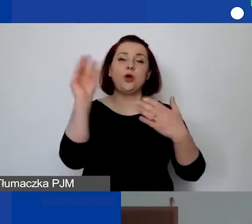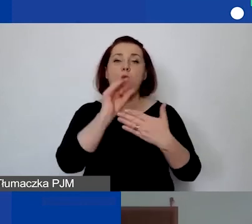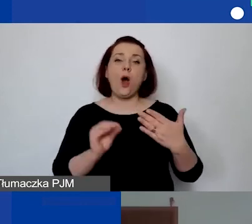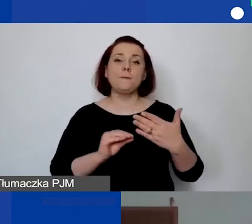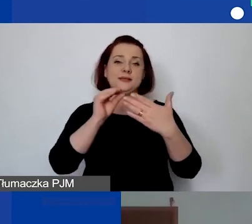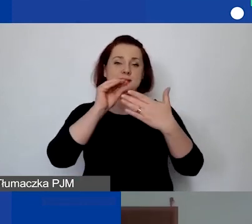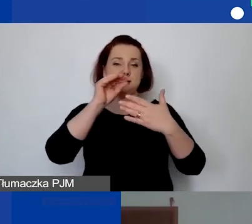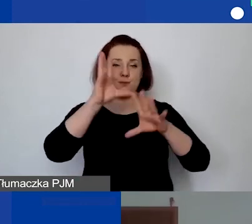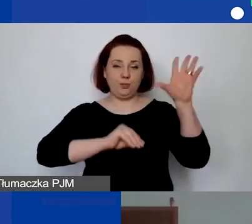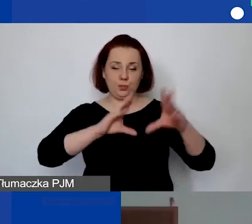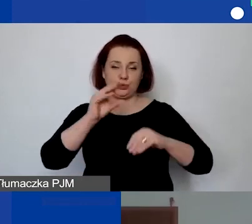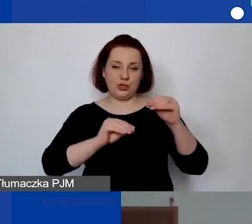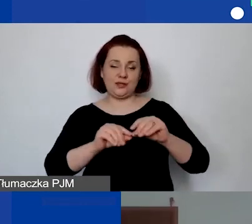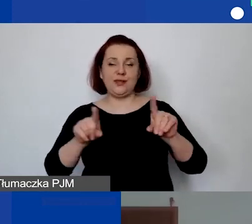w części merytorycznej z częścią finansową.